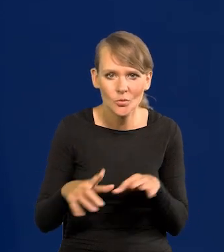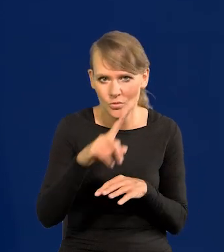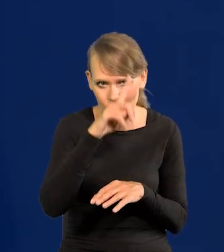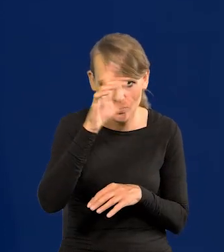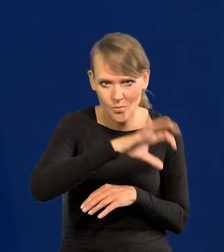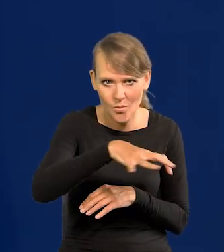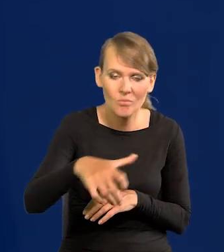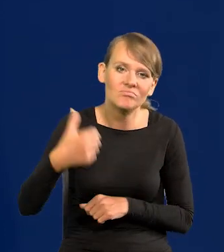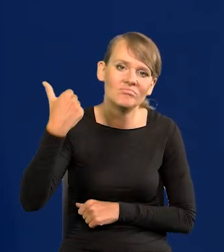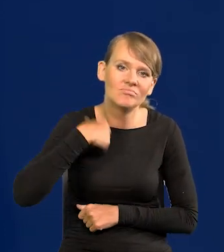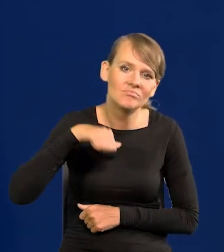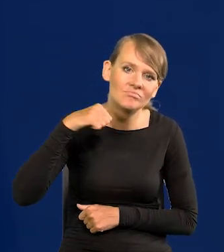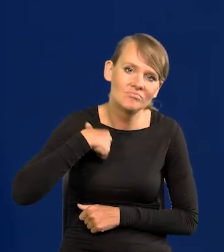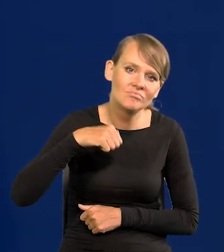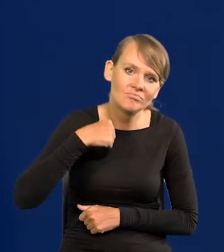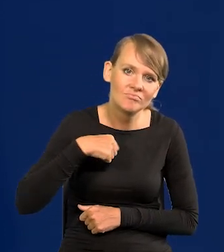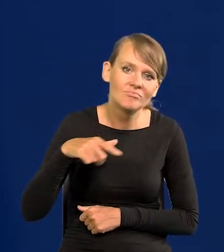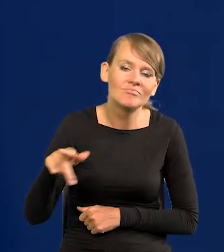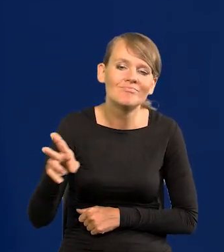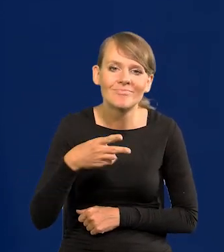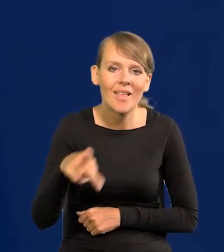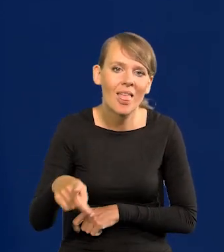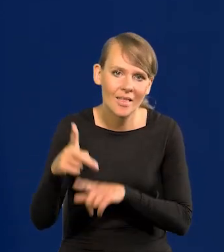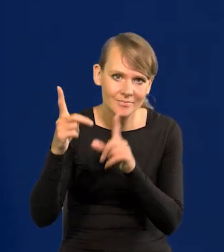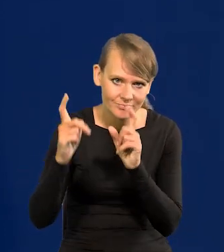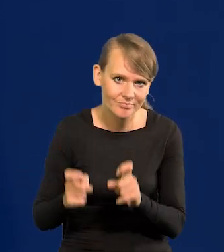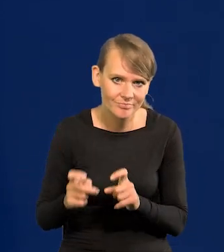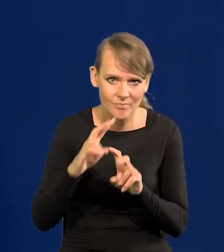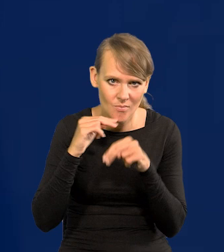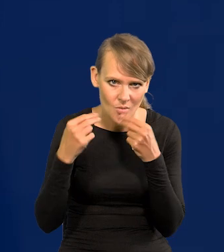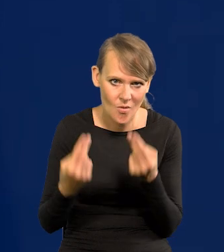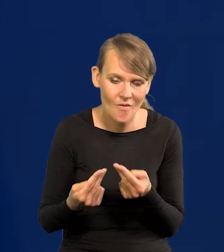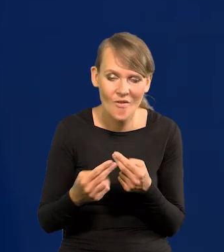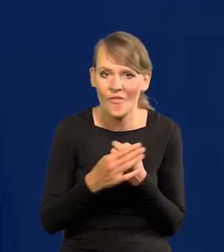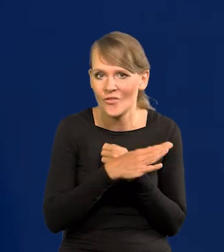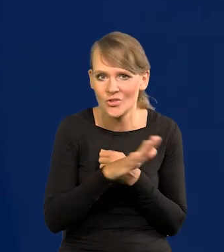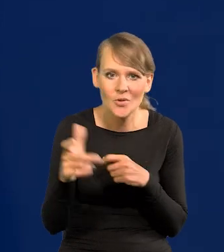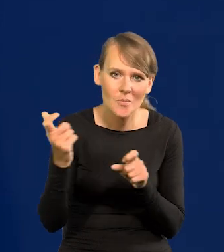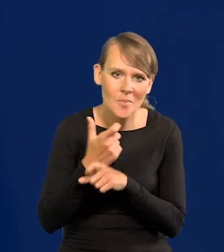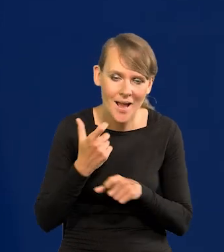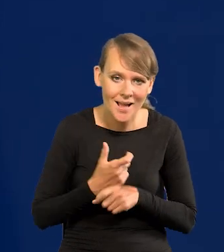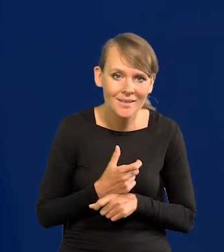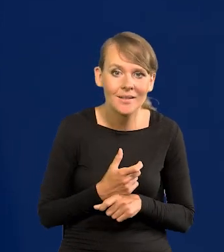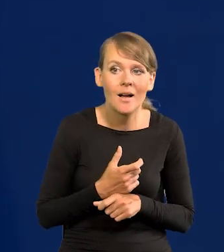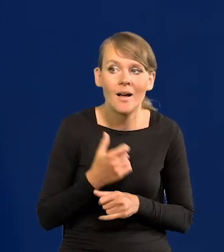i cały społeczeństwo czeka na to, żeby to się ruch zaczął. Z powrotem wszystkie kraje natychmiast będą mogły,